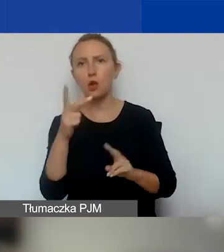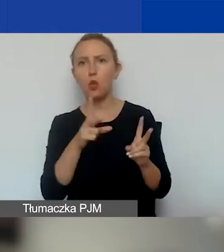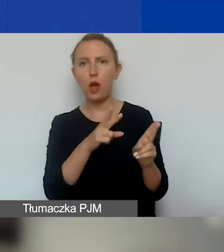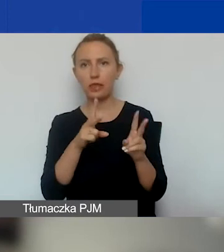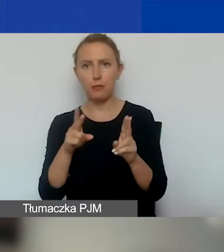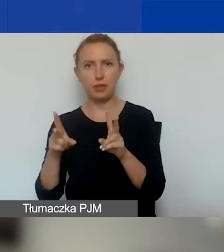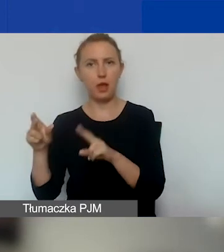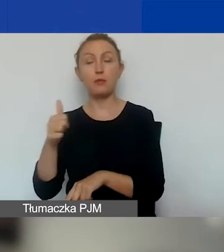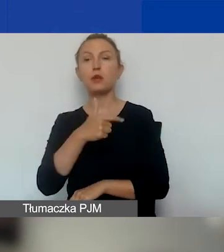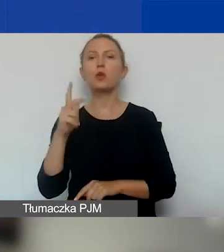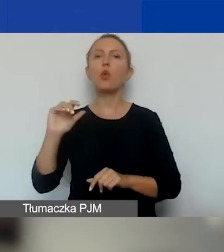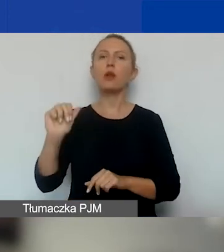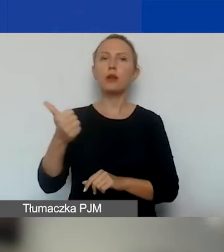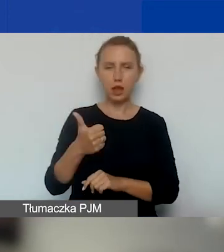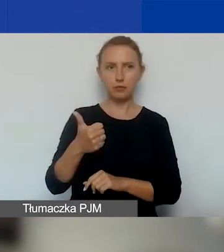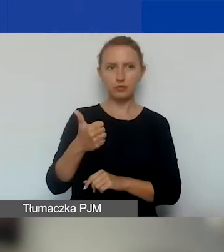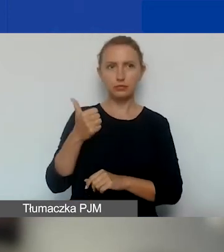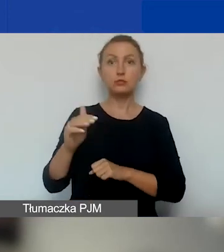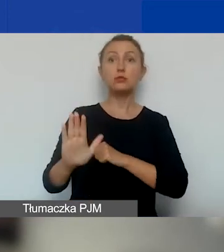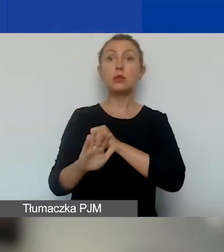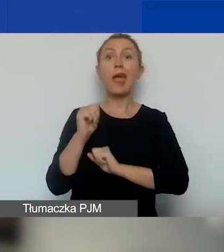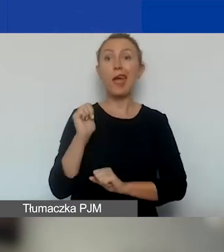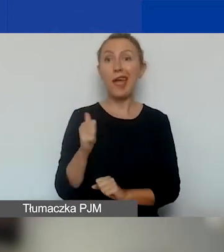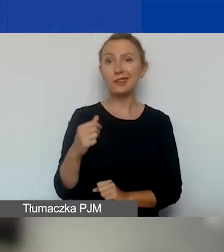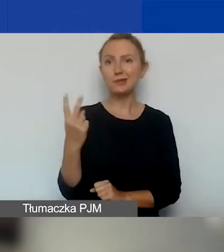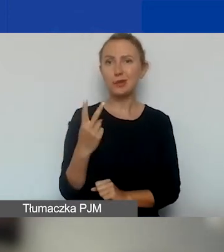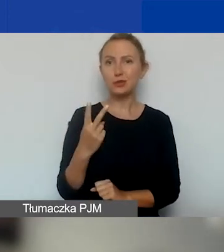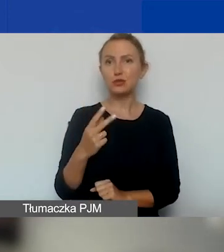Najpierw oceniają wniosek eksperci, dwóch ekspertów każdy wniosek.